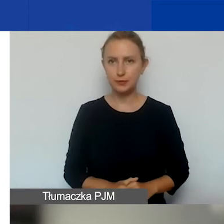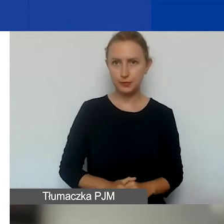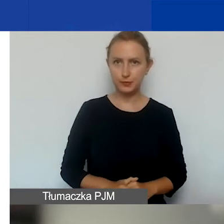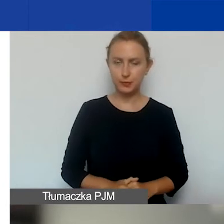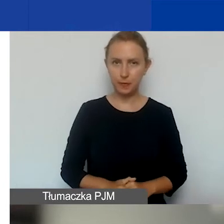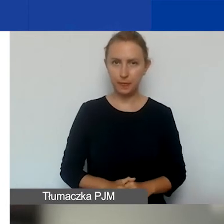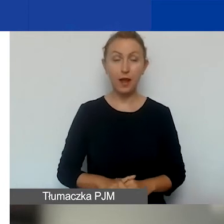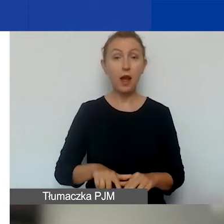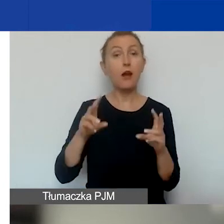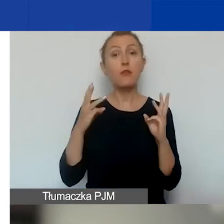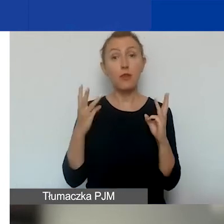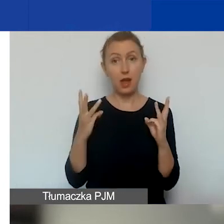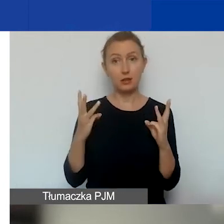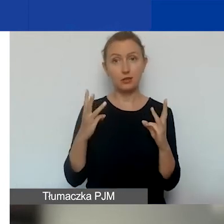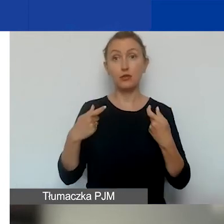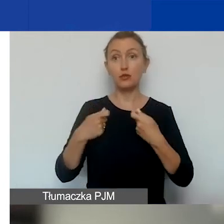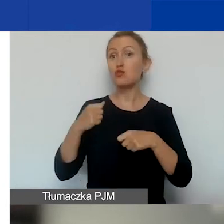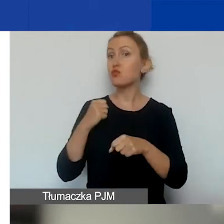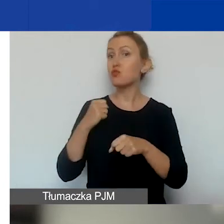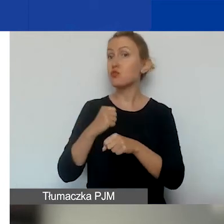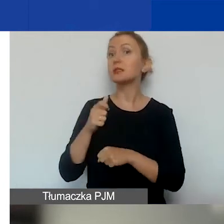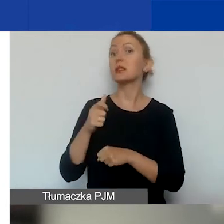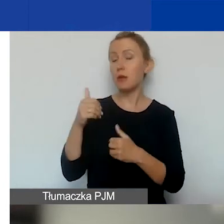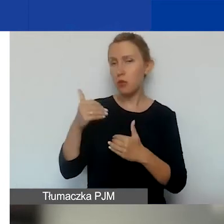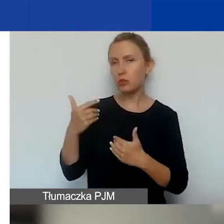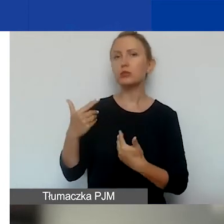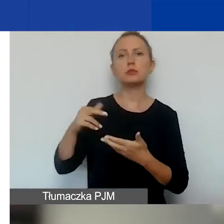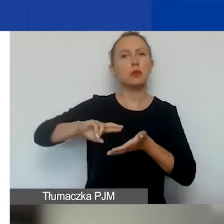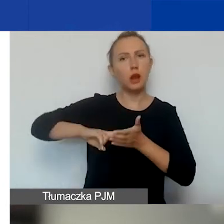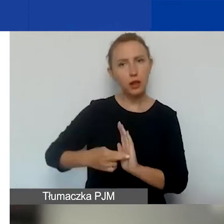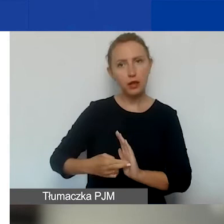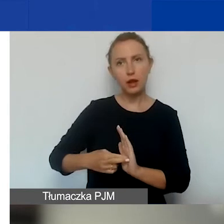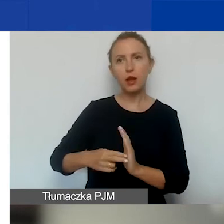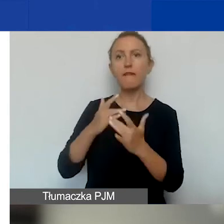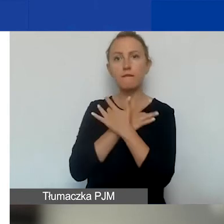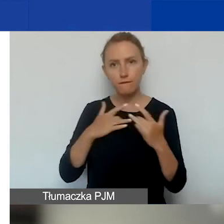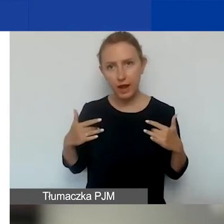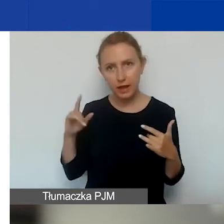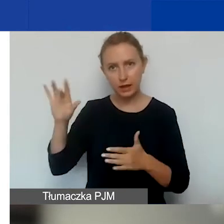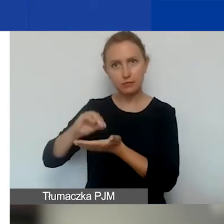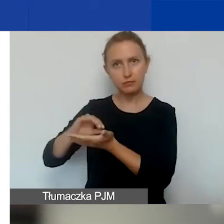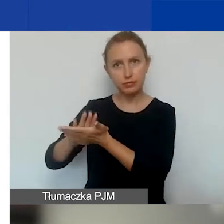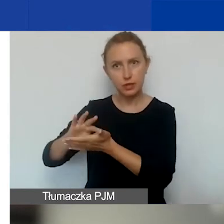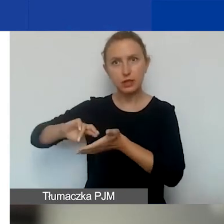Ważne jest to, że partnerami mogą nadal być podmioty zarejestrowane na Węgrzech. Pewnie część z państwa wie,